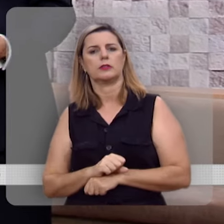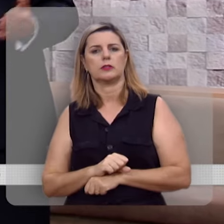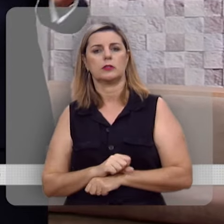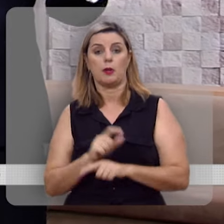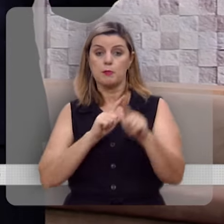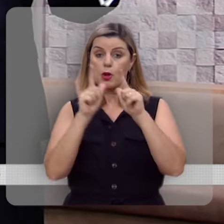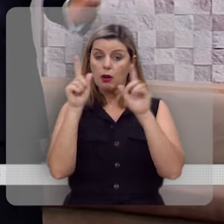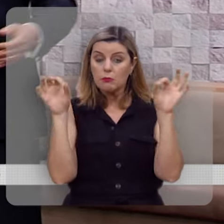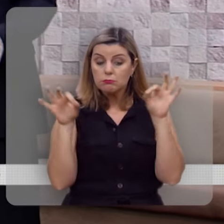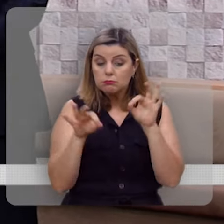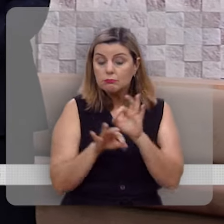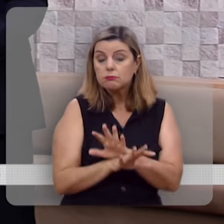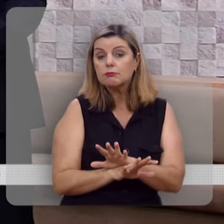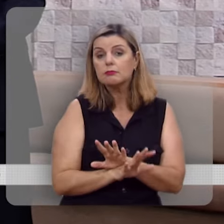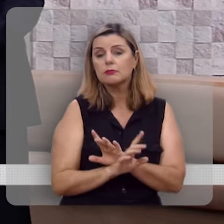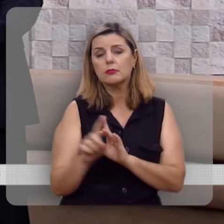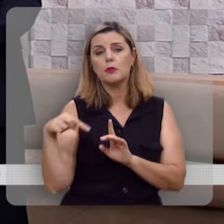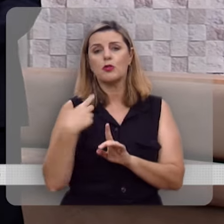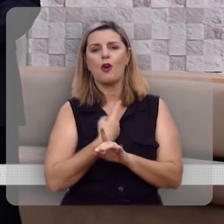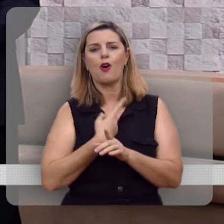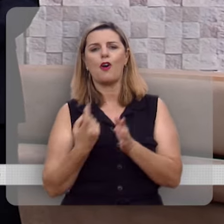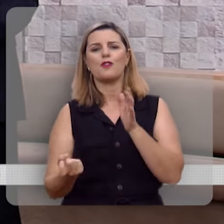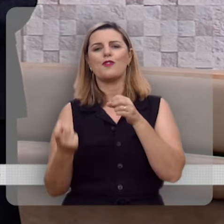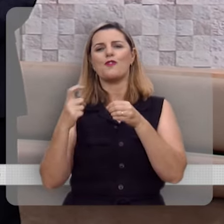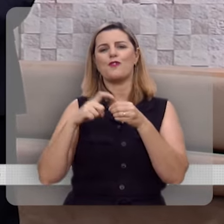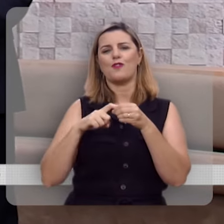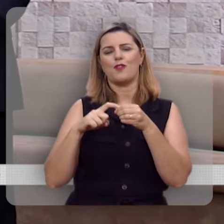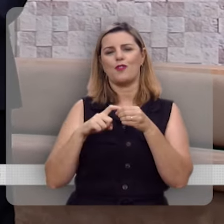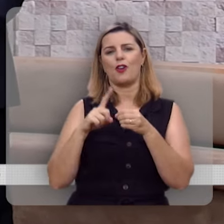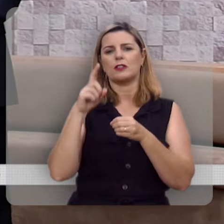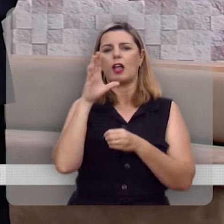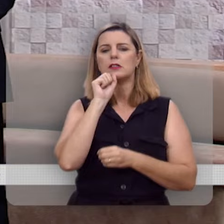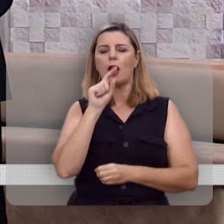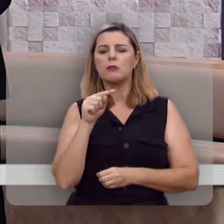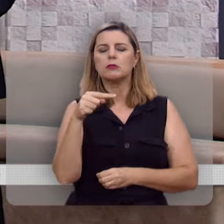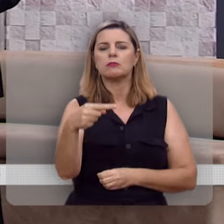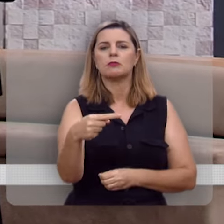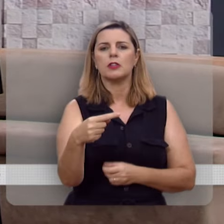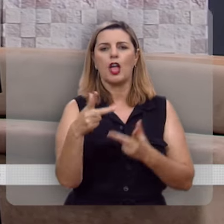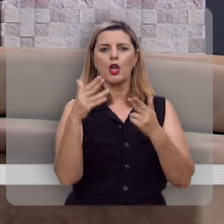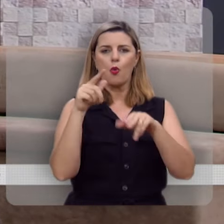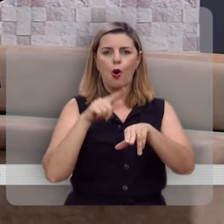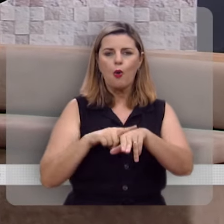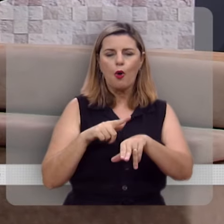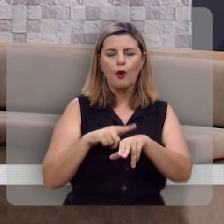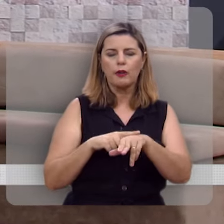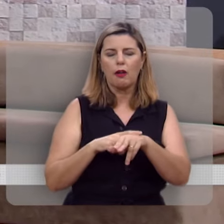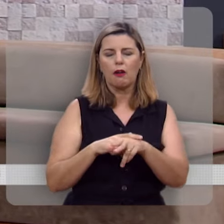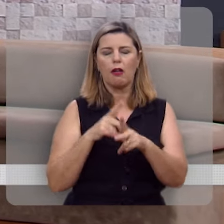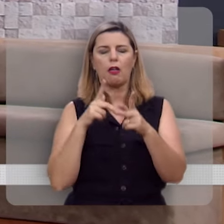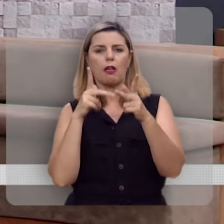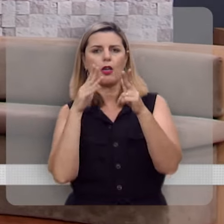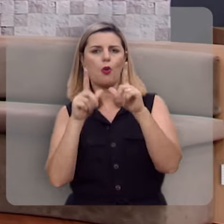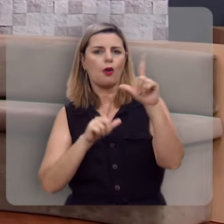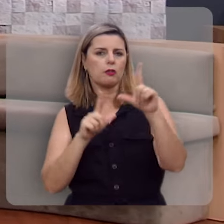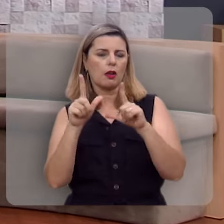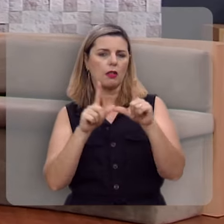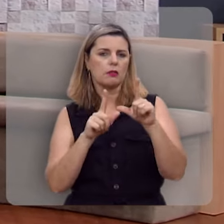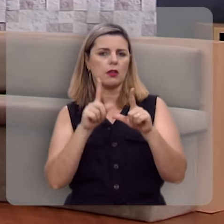O programa está encerrando, mas nós voltaremos se Deus quiser no próximo sábado, neste mesmo horário, nesta mesma emissora.